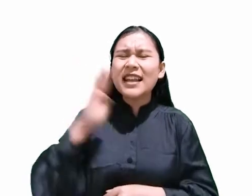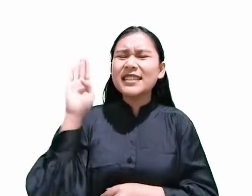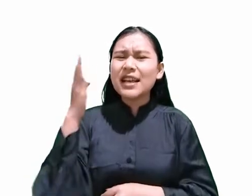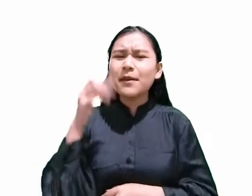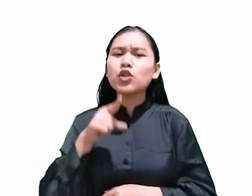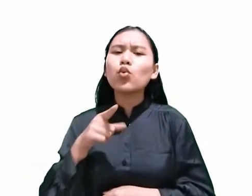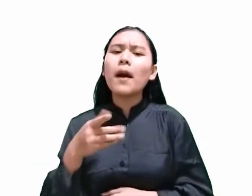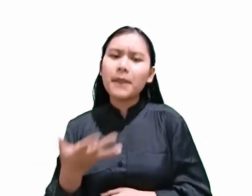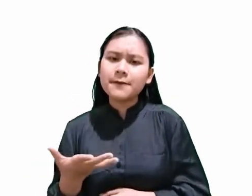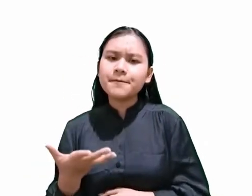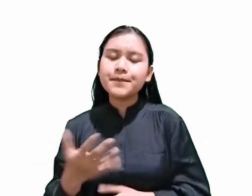Salah satunya